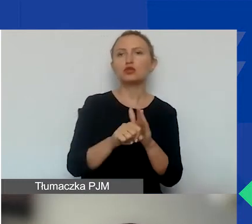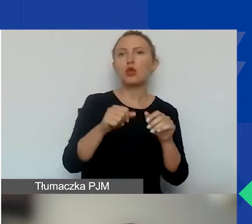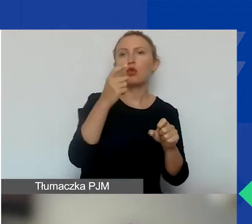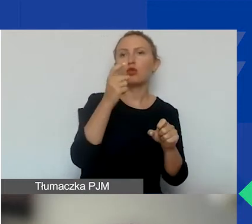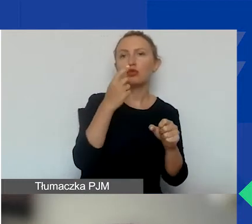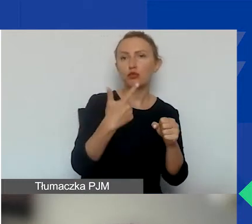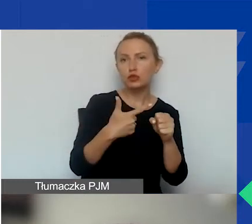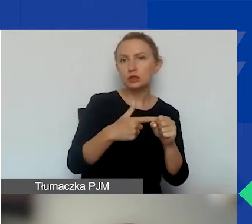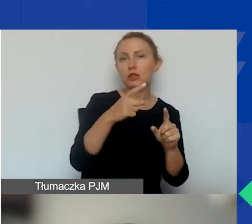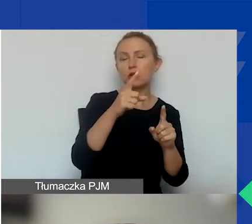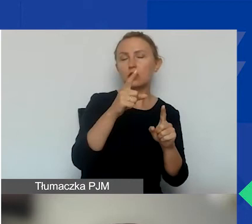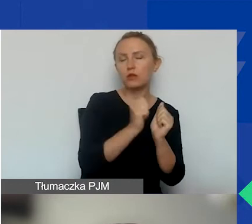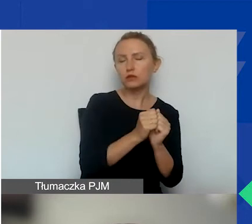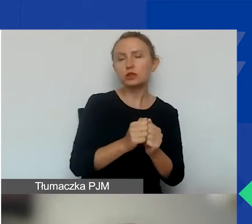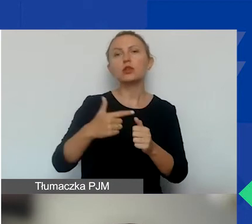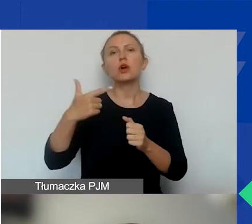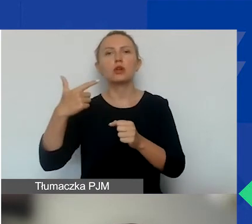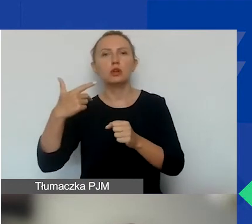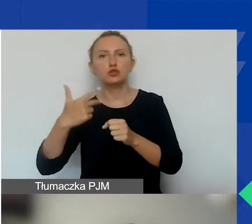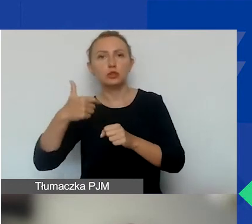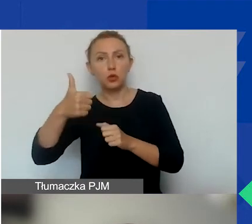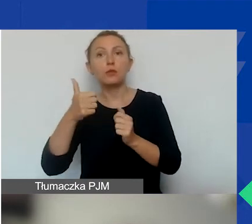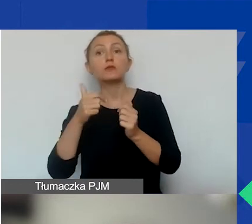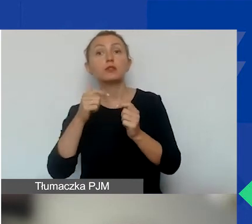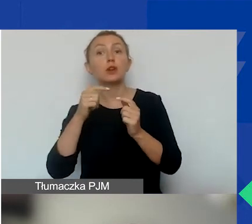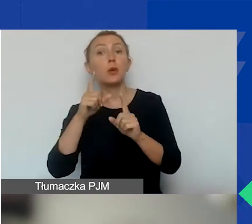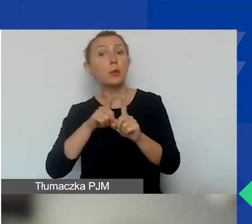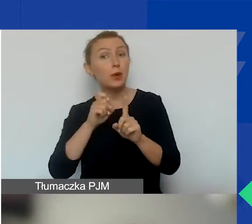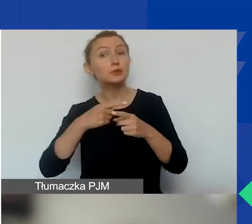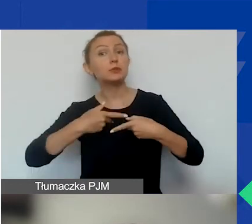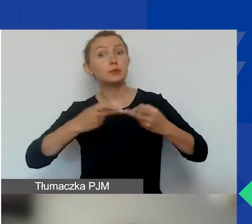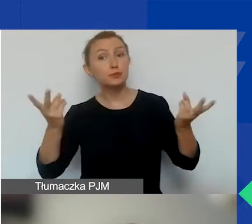to my 31 października opublikujemy decyzję o przyznaniu grantu.